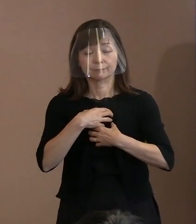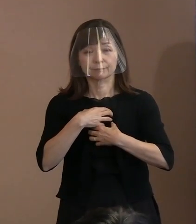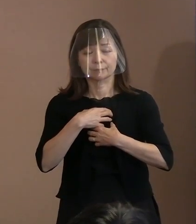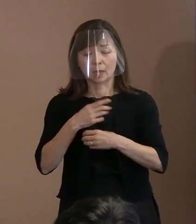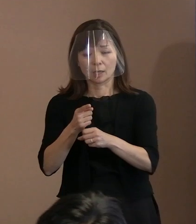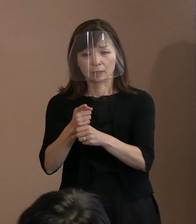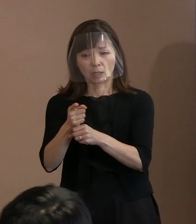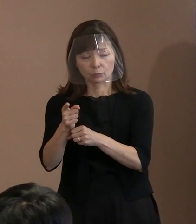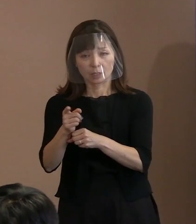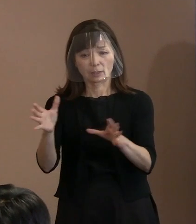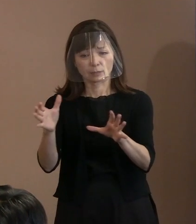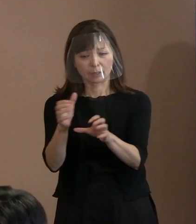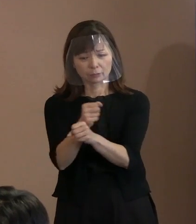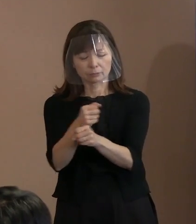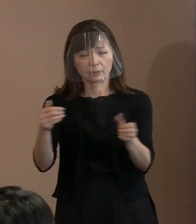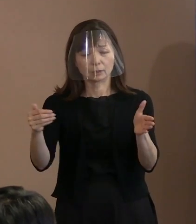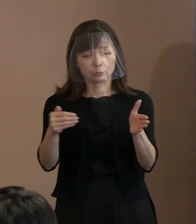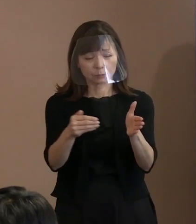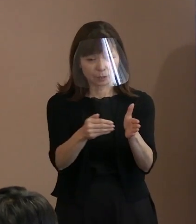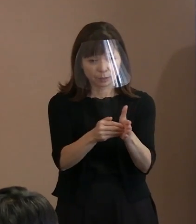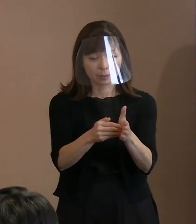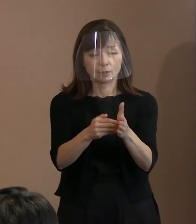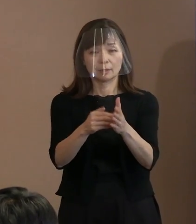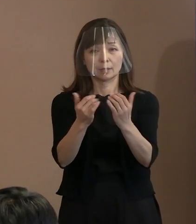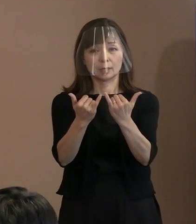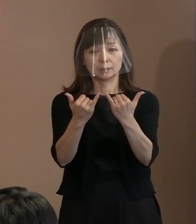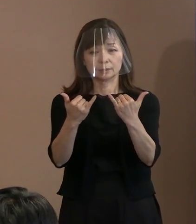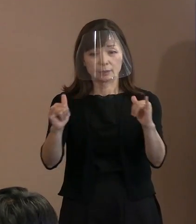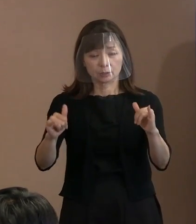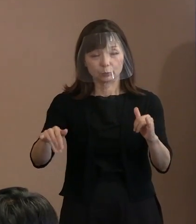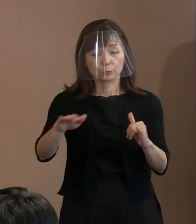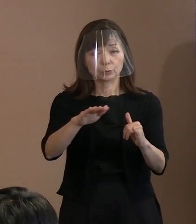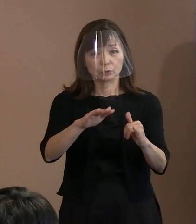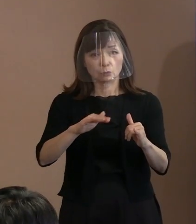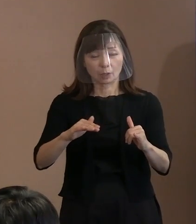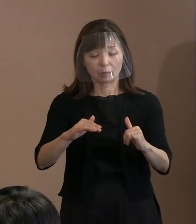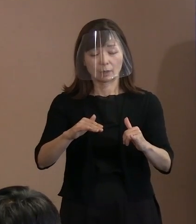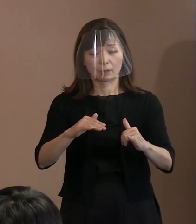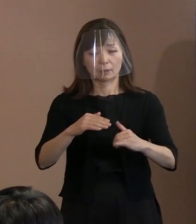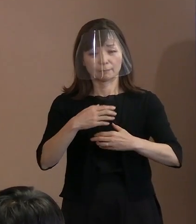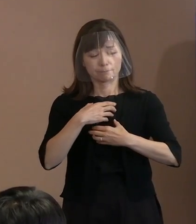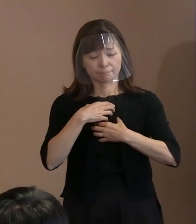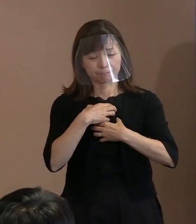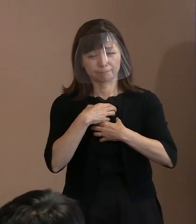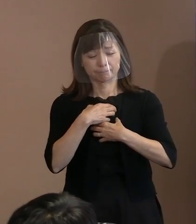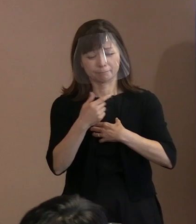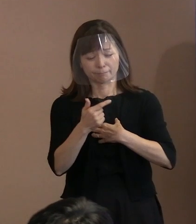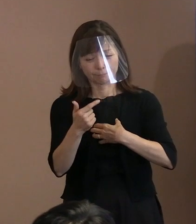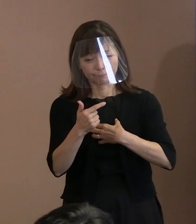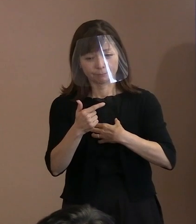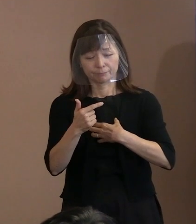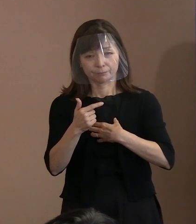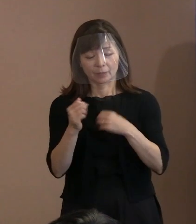人類は甚大な危機に怯え 続けなければならないことが